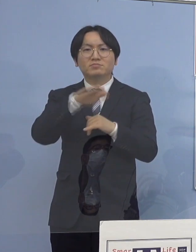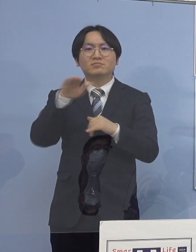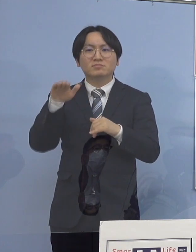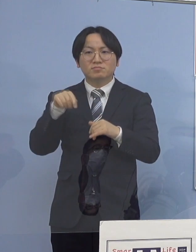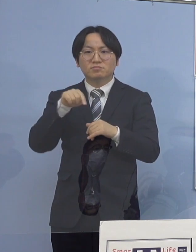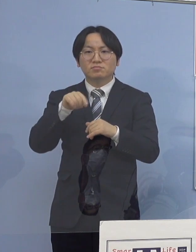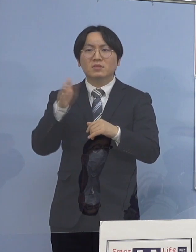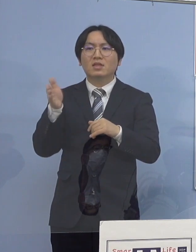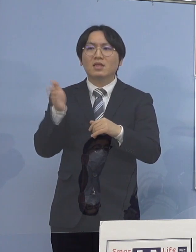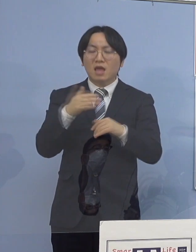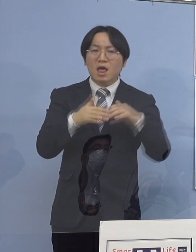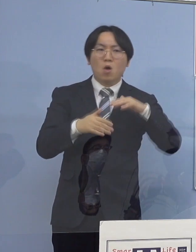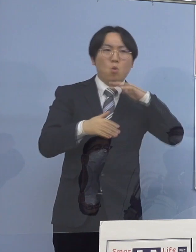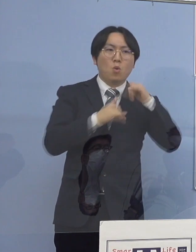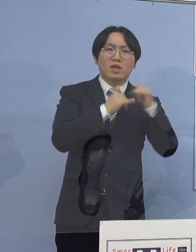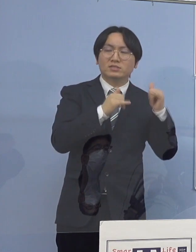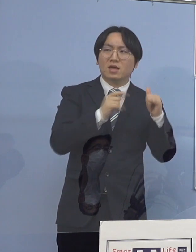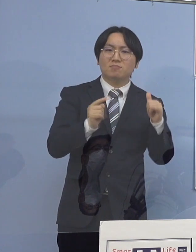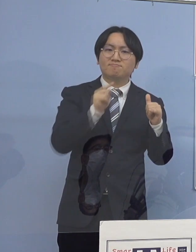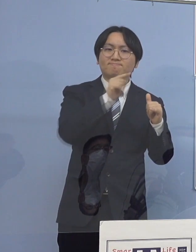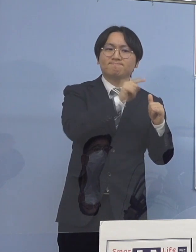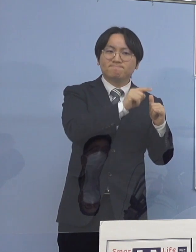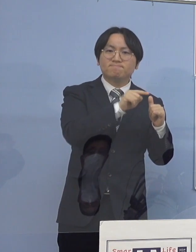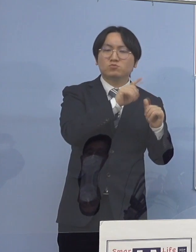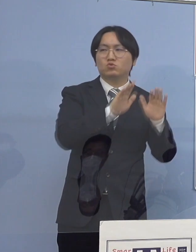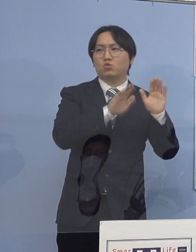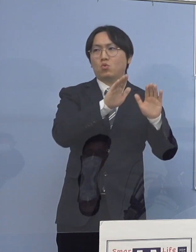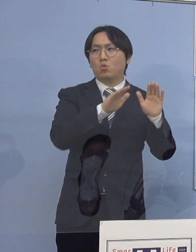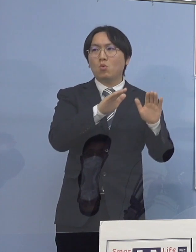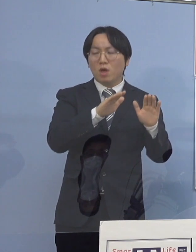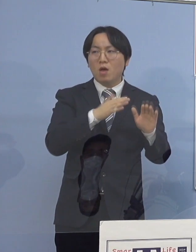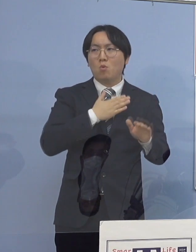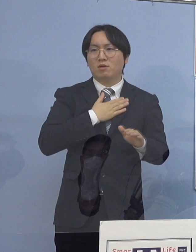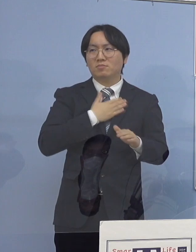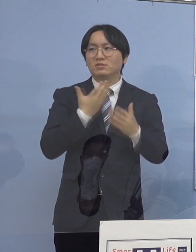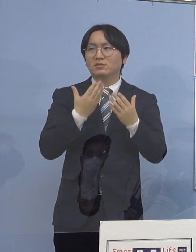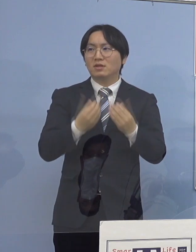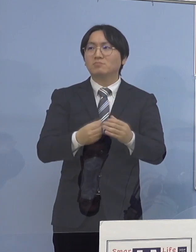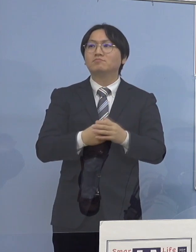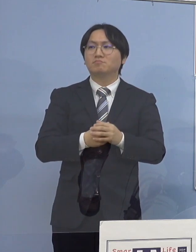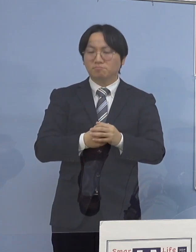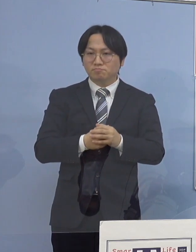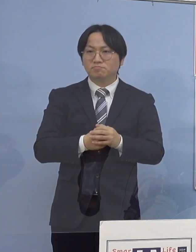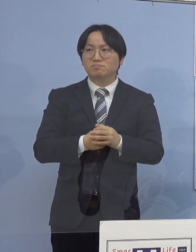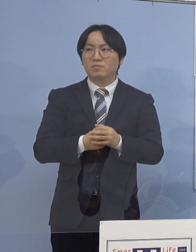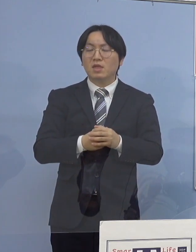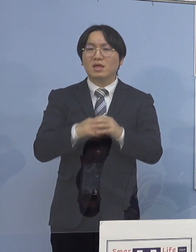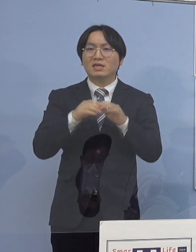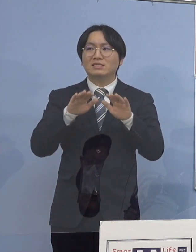これが早い段階で分かりましたので ボードでの説明も繰り返し行ってきたところですが